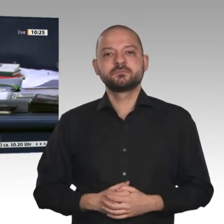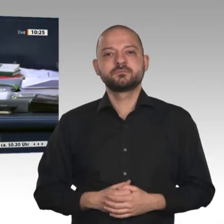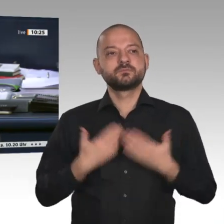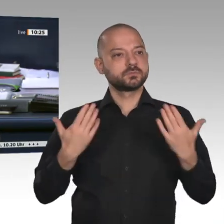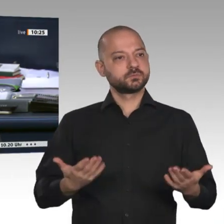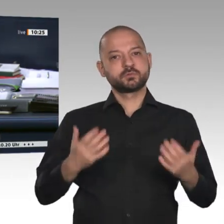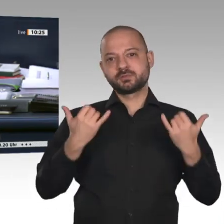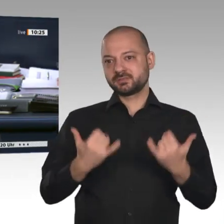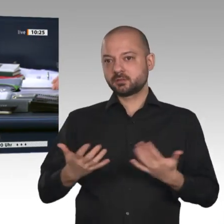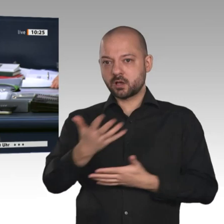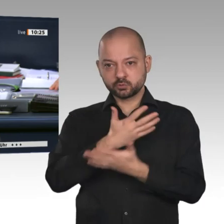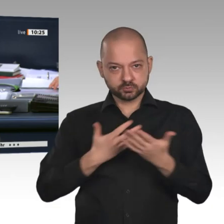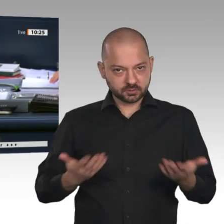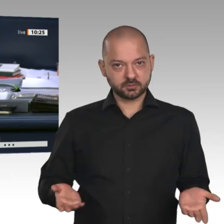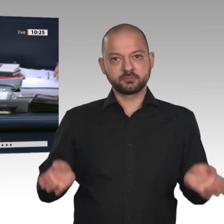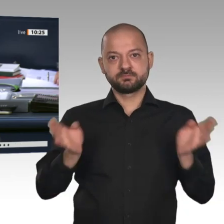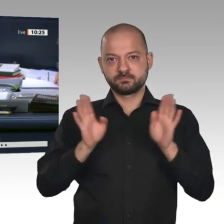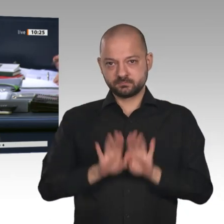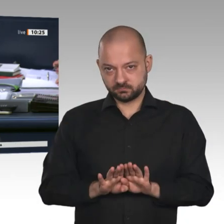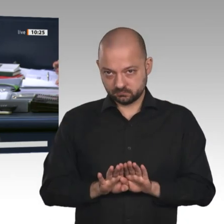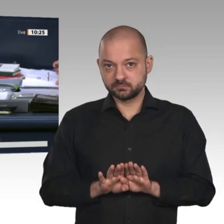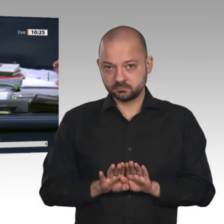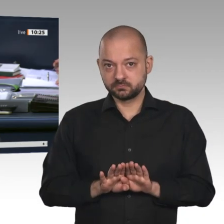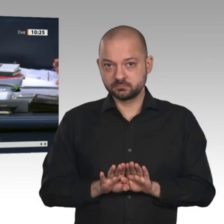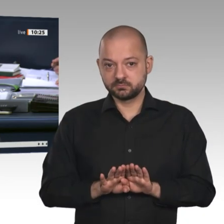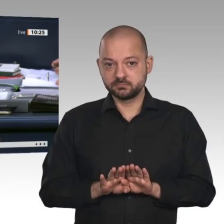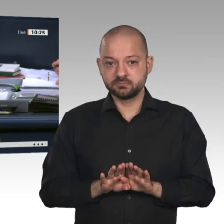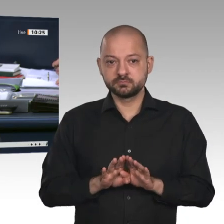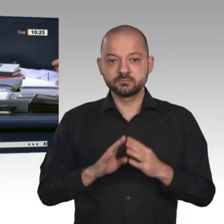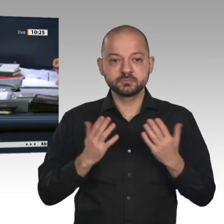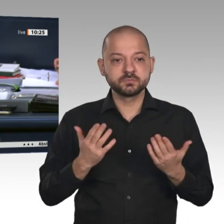die Überweisung der Vorlagen auf den Drucksachen 19/16850 und 19/15050